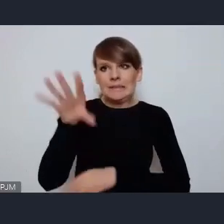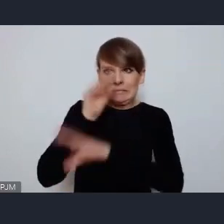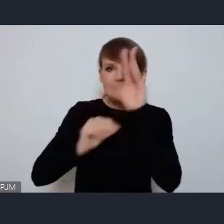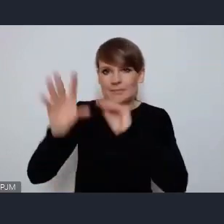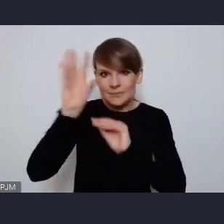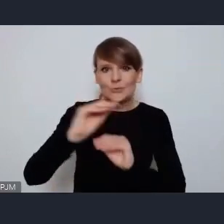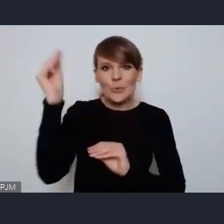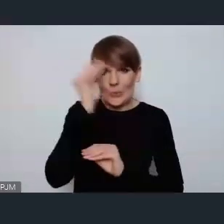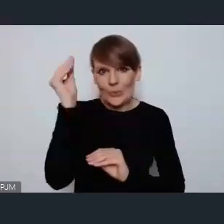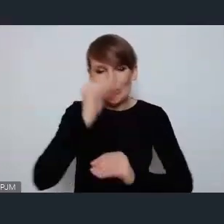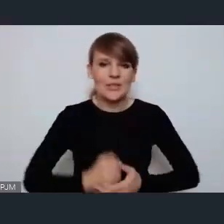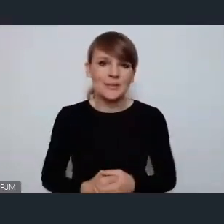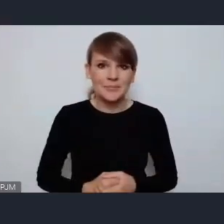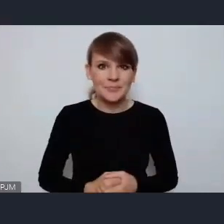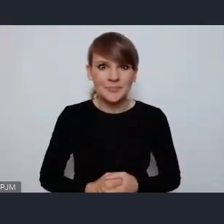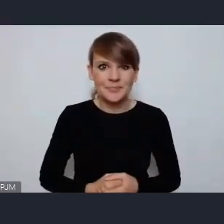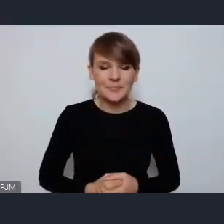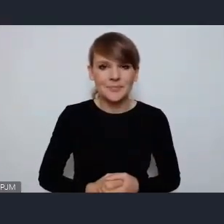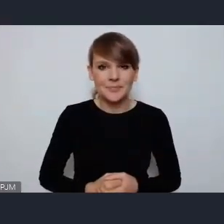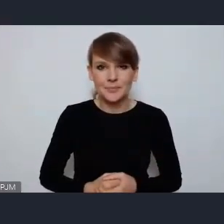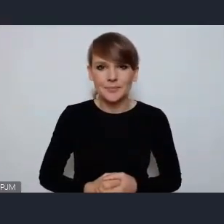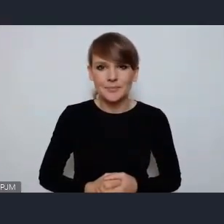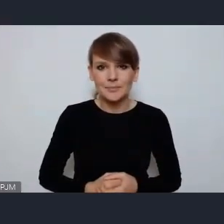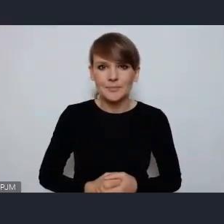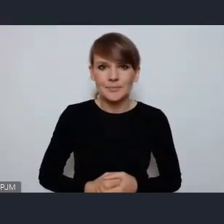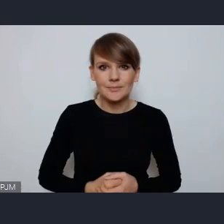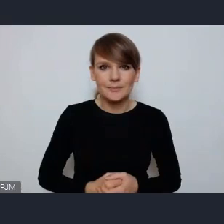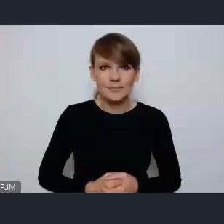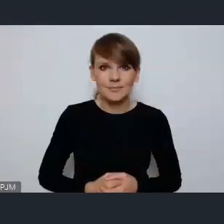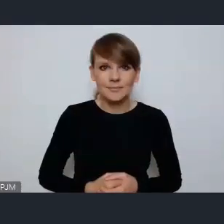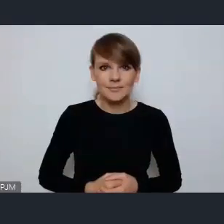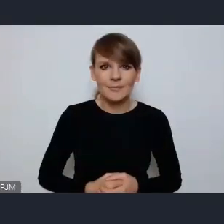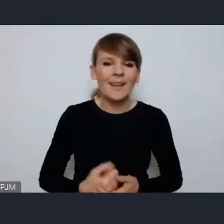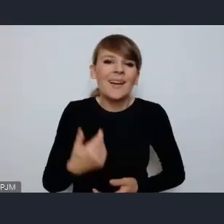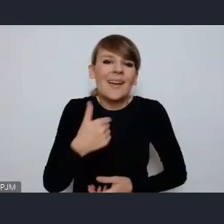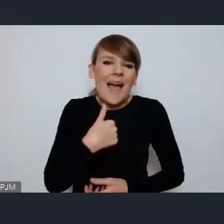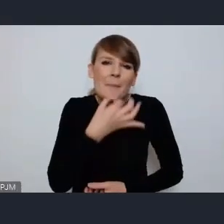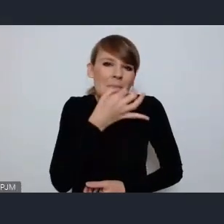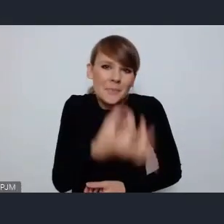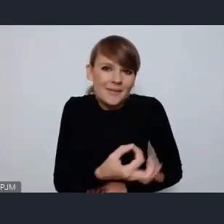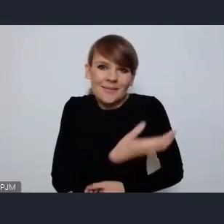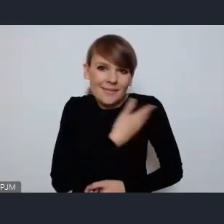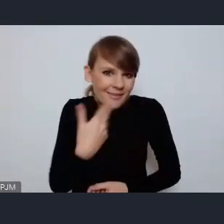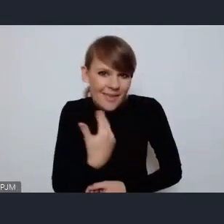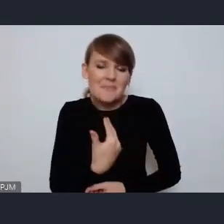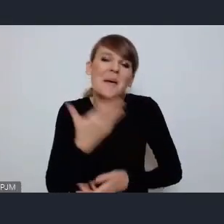Ja może nie tyle tytułem jakiegoś pytania ale głosu w dyskusji